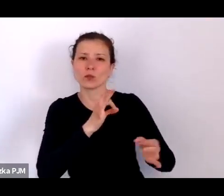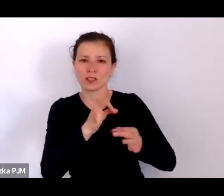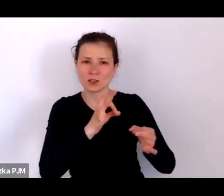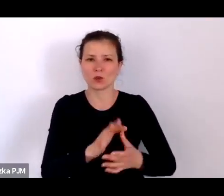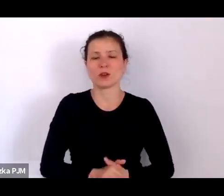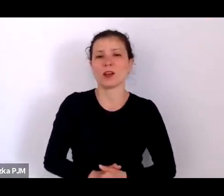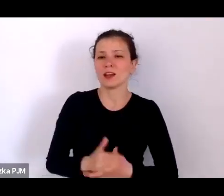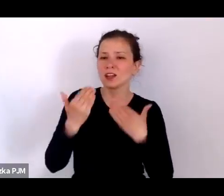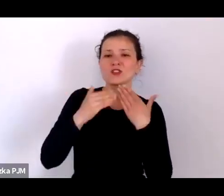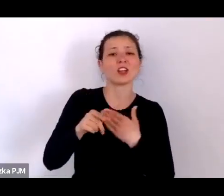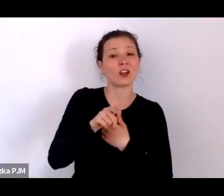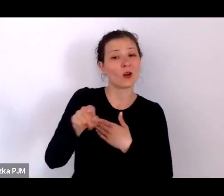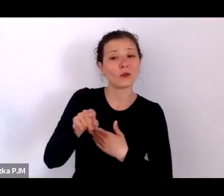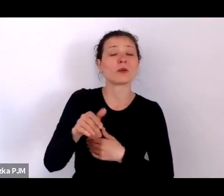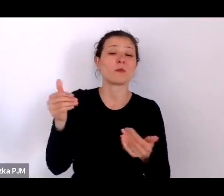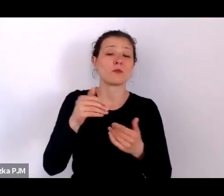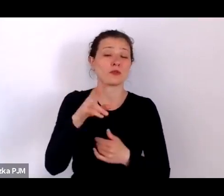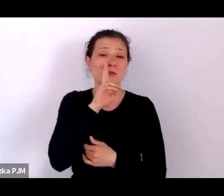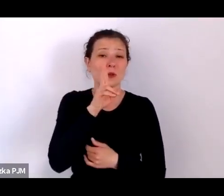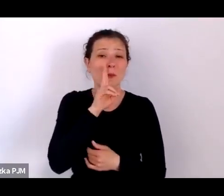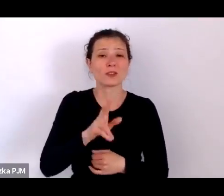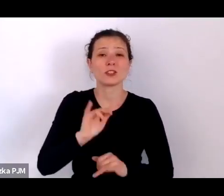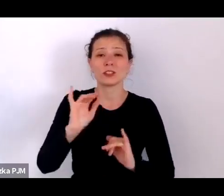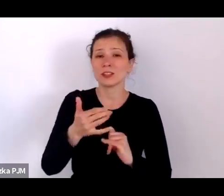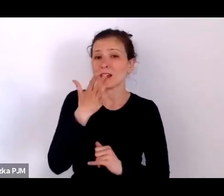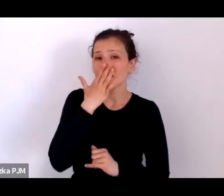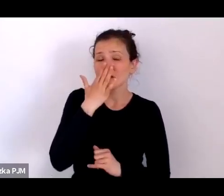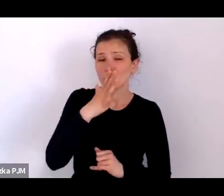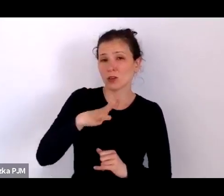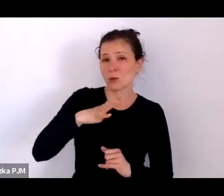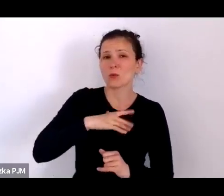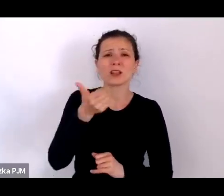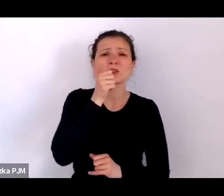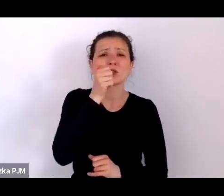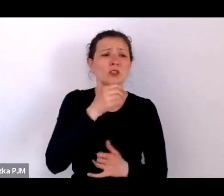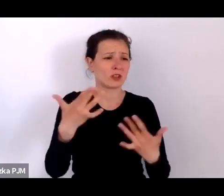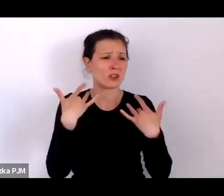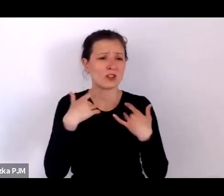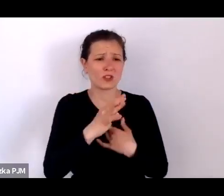jak wyglądało takie codzienne życie biednych ludzi.